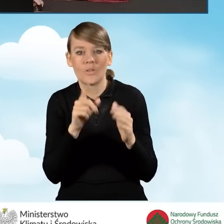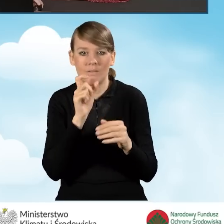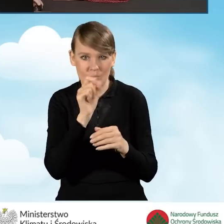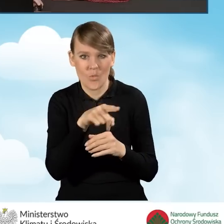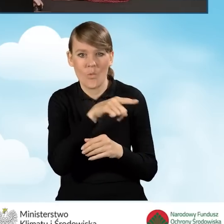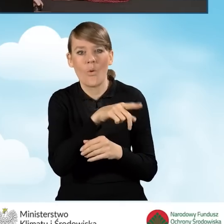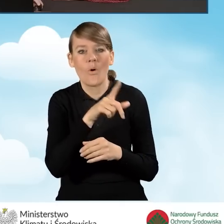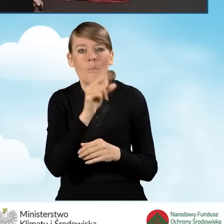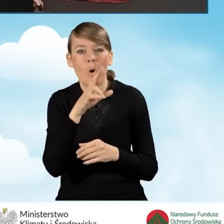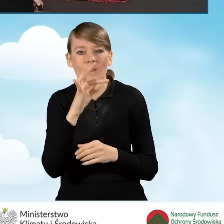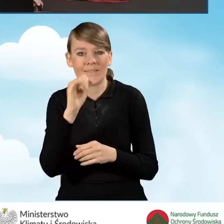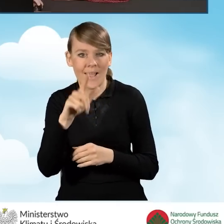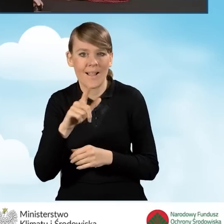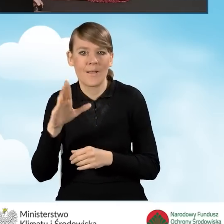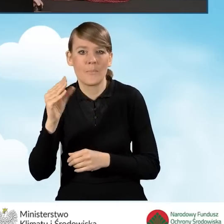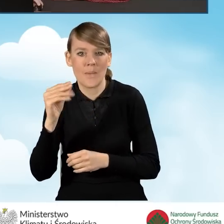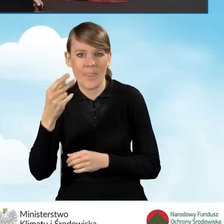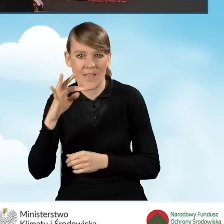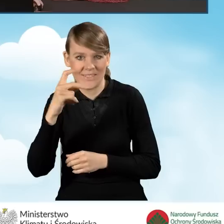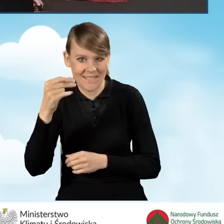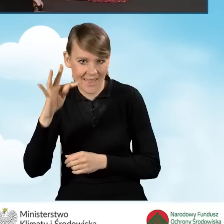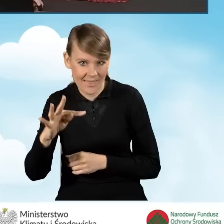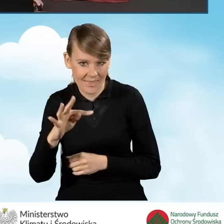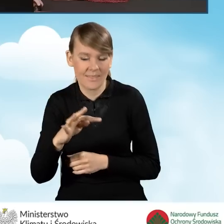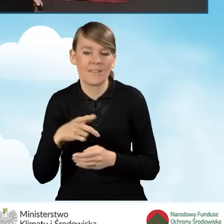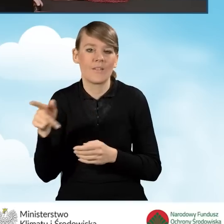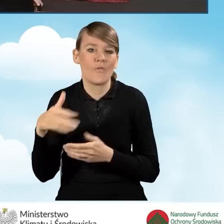beneficjenta Wojewódzkich Funduszy Ochrony Środowiska, o których wspominałam wcześniej.